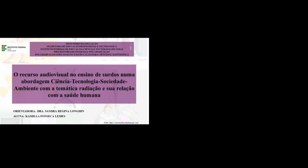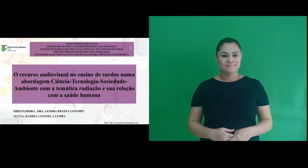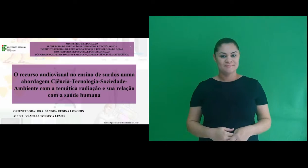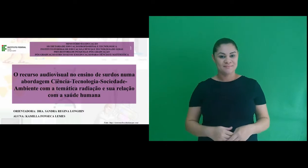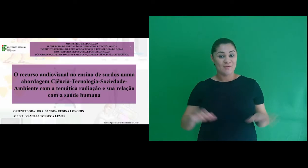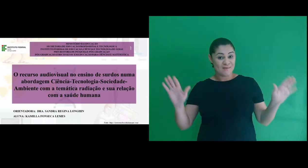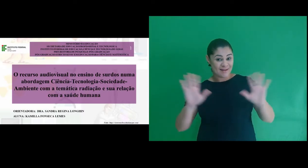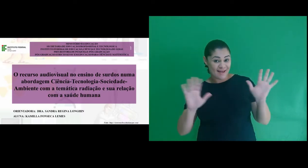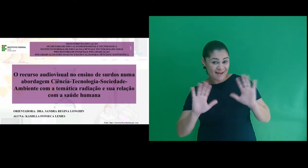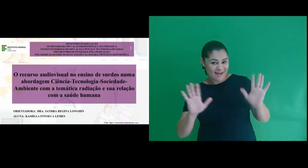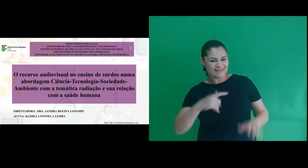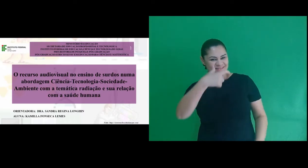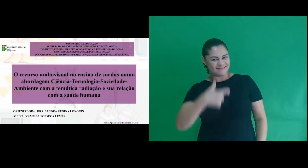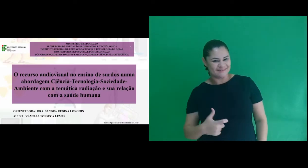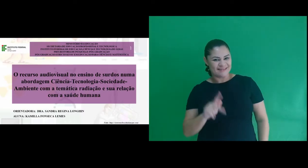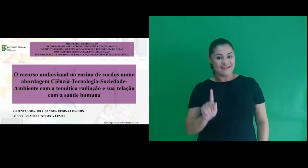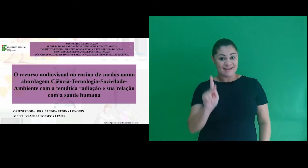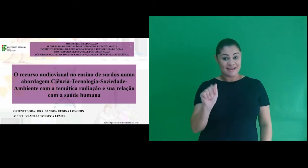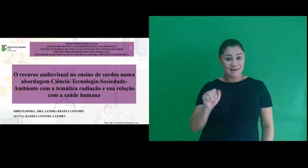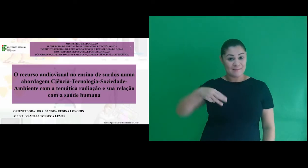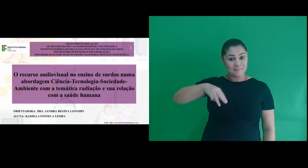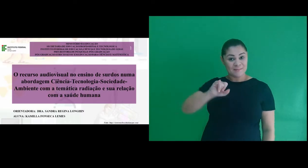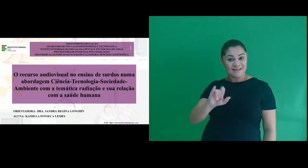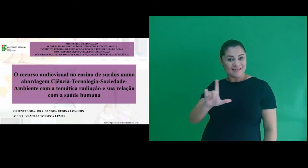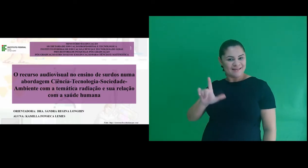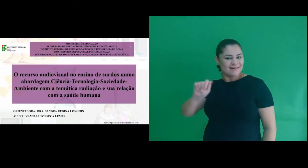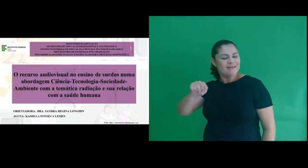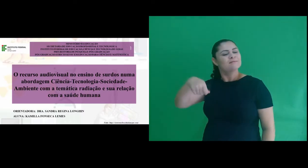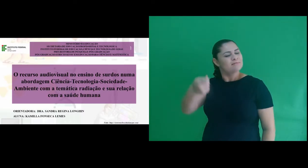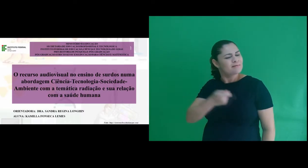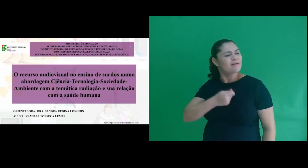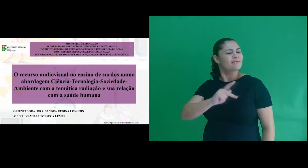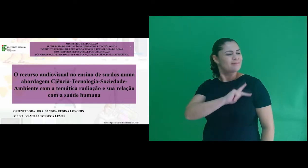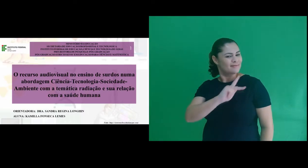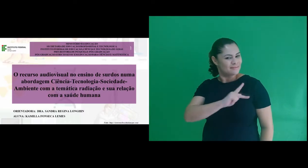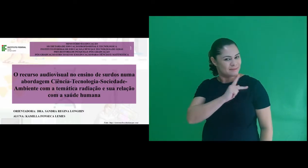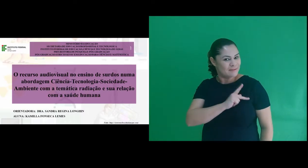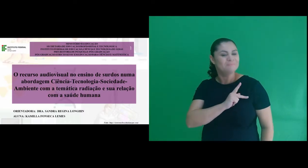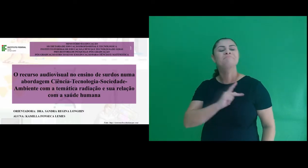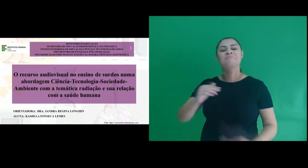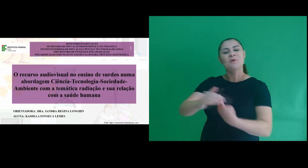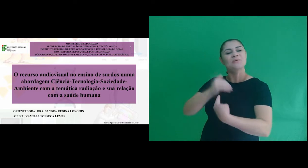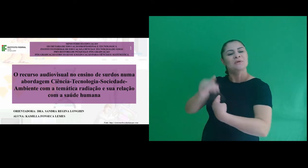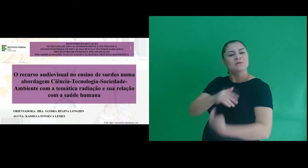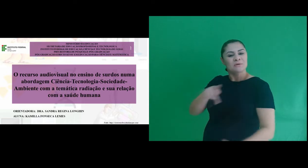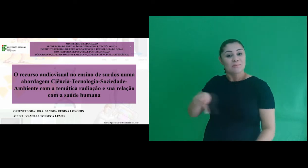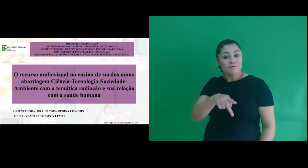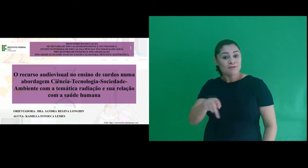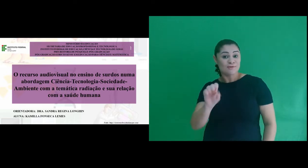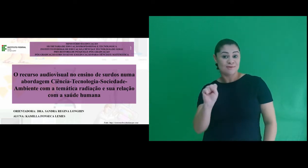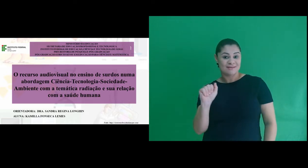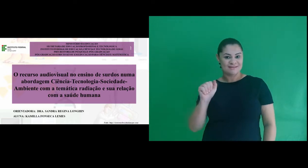Olá! Sou Kamilla Fonseca Lemes, meu sinal é este na língua de sinais e sou orientanda